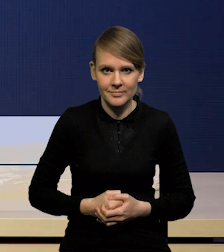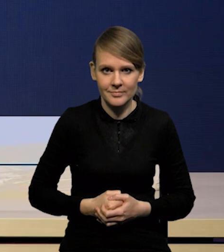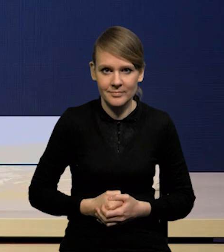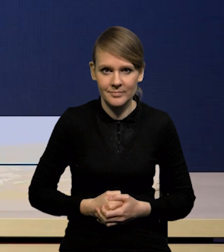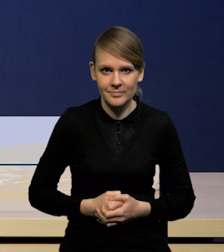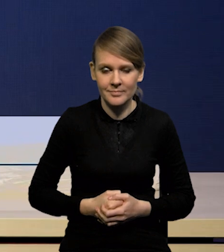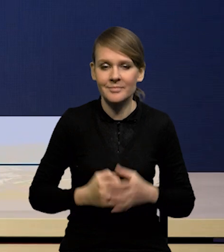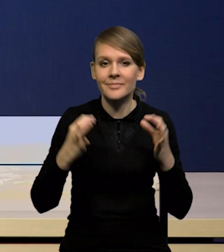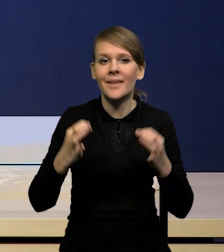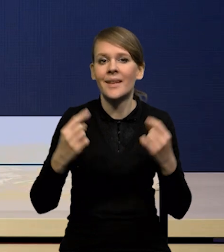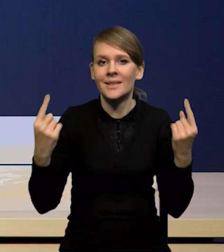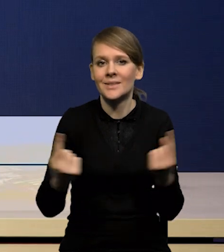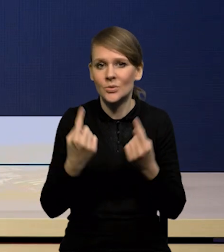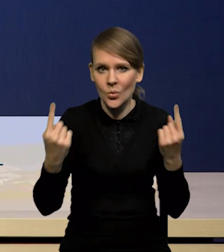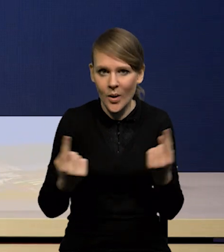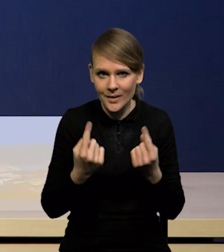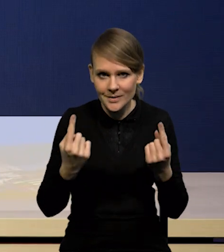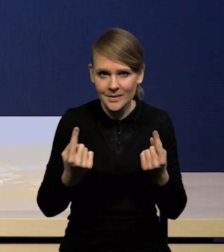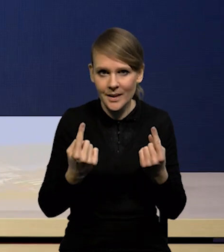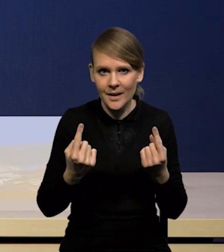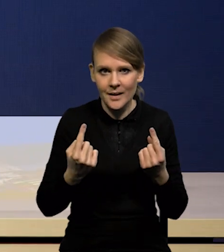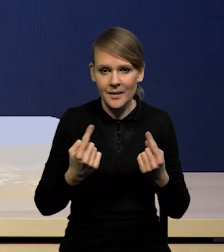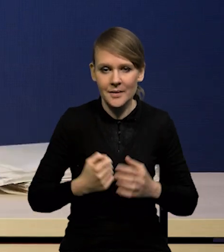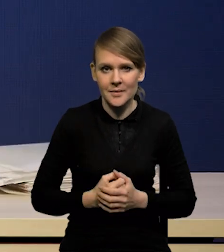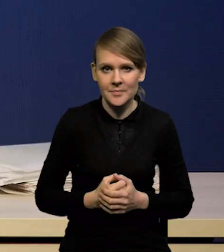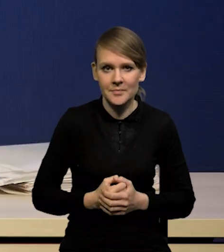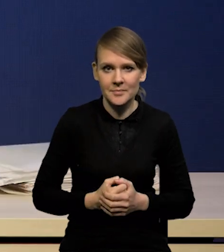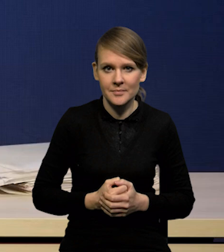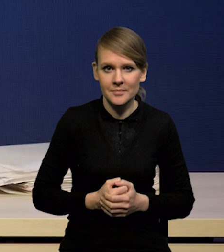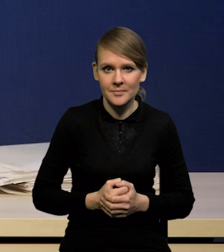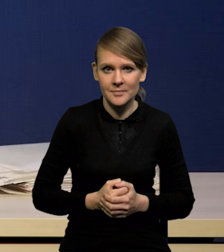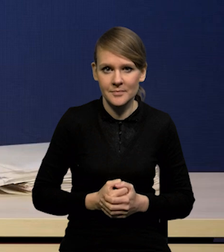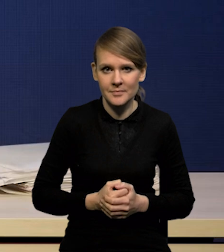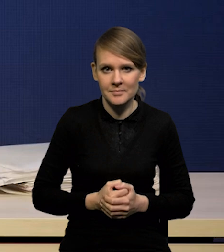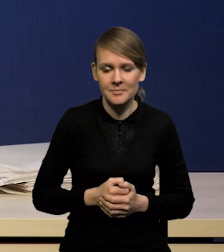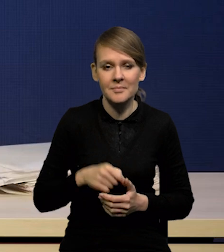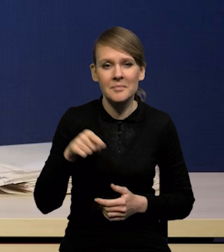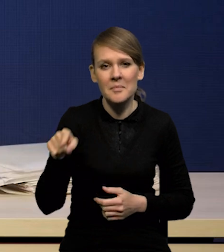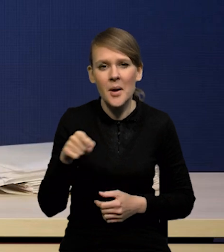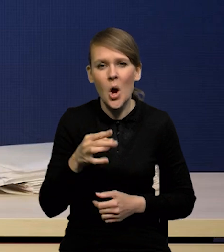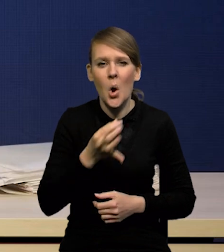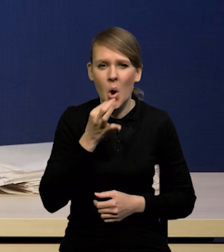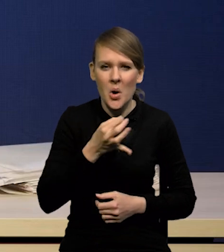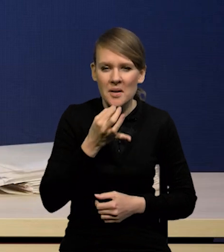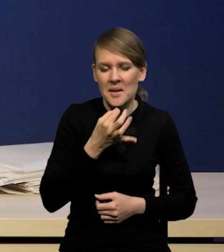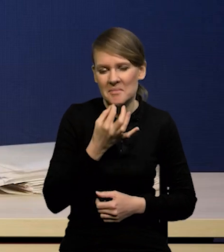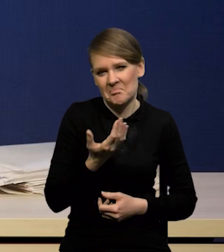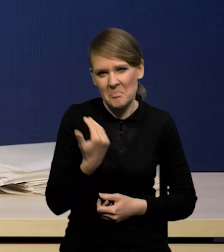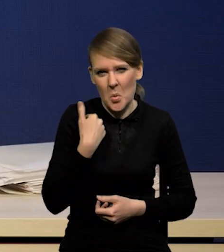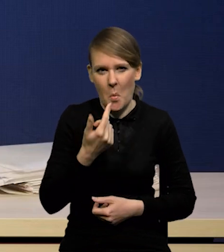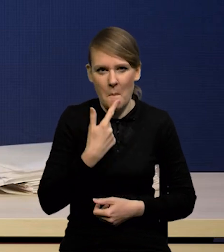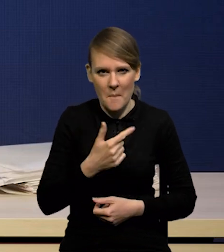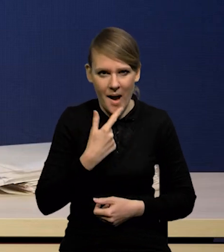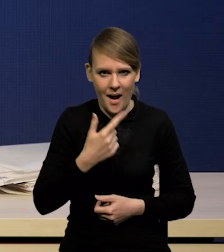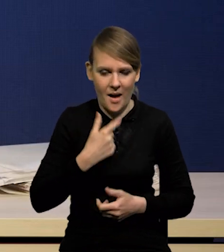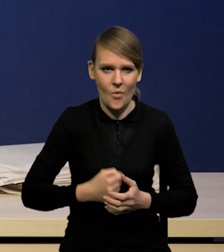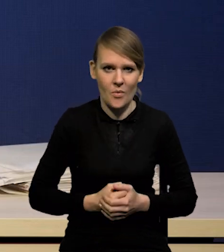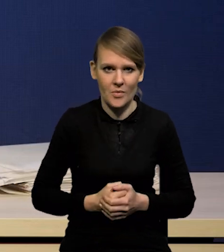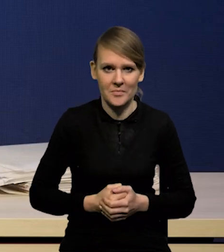Tym razem mamy sytuację taką, że praktycznych korekt dużych nie mamy. Praktycznie można powiedzieć,